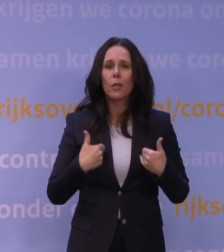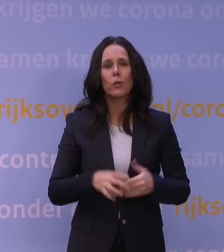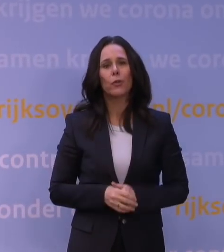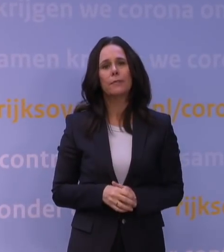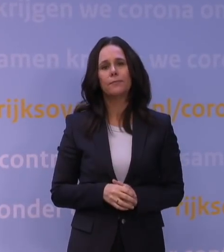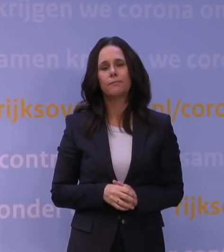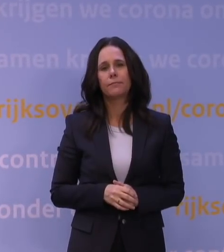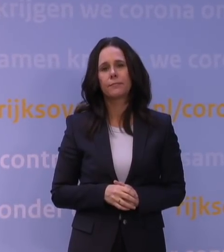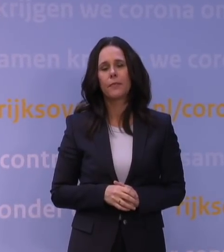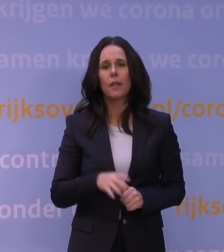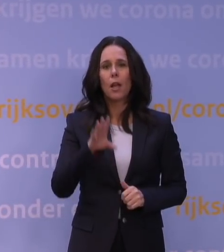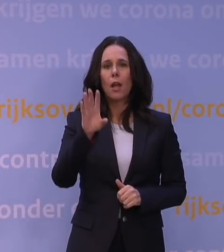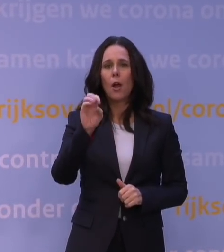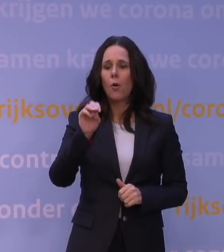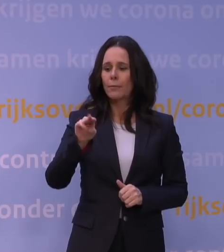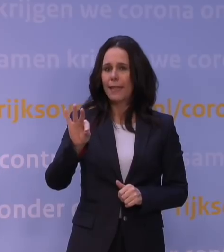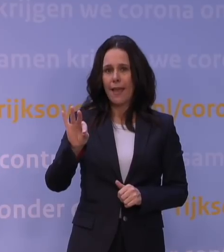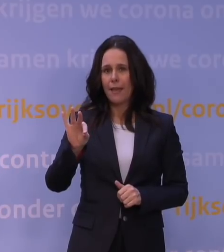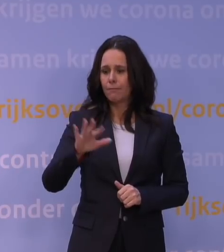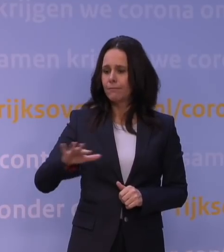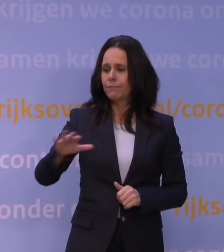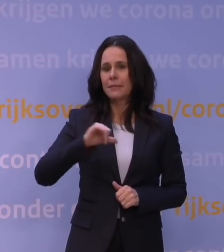Het OMT acht de huidige situatie zorgelijk